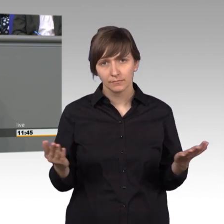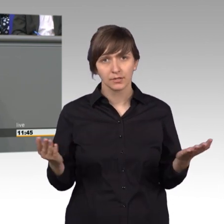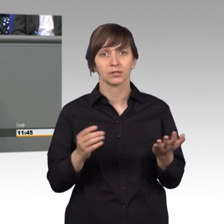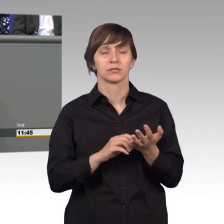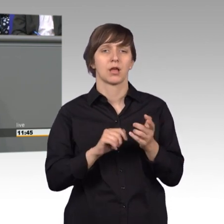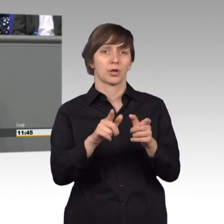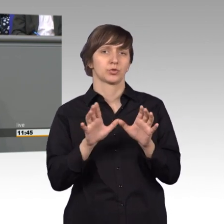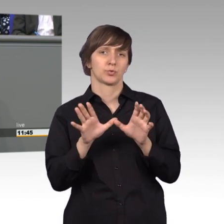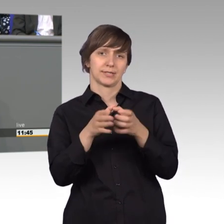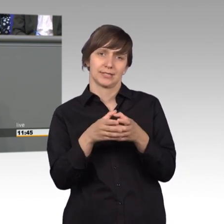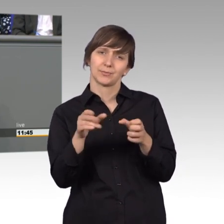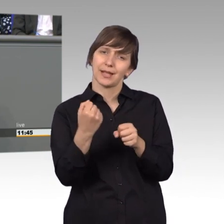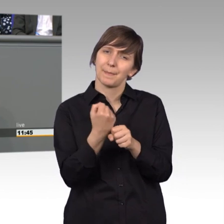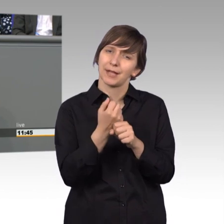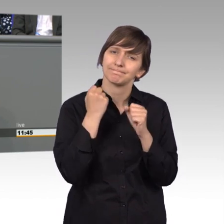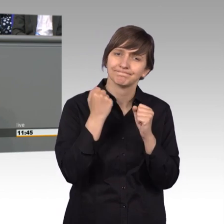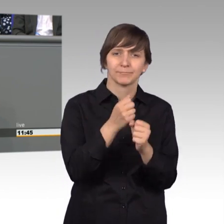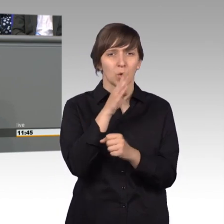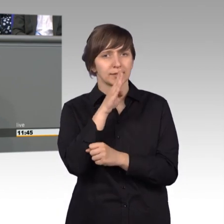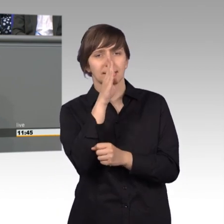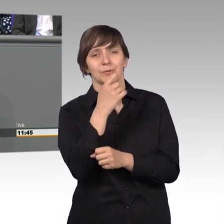ist ausgesprochen sachorientiert, das muss man sagen und ich